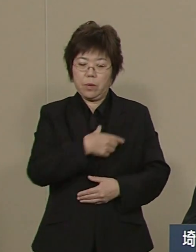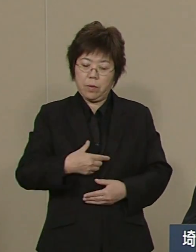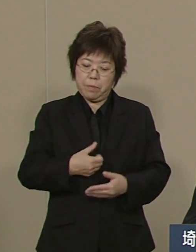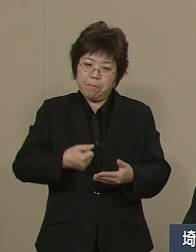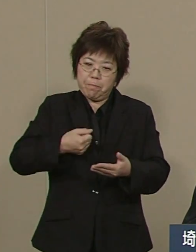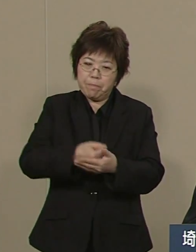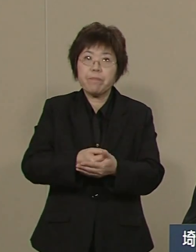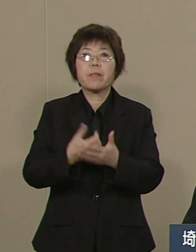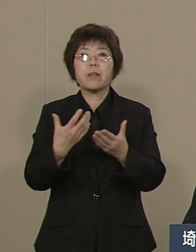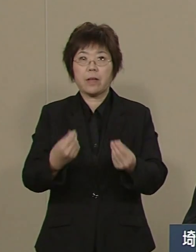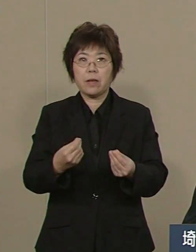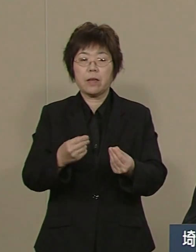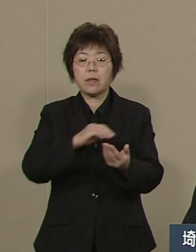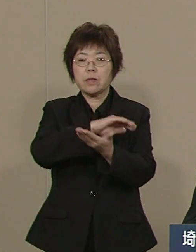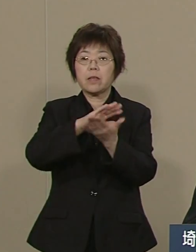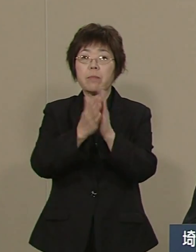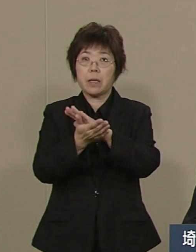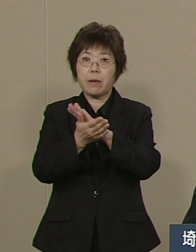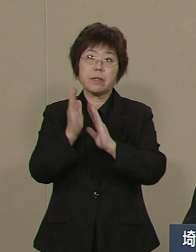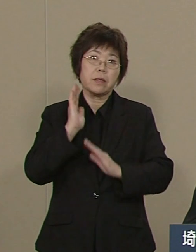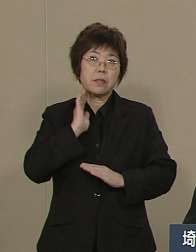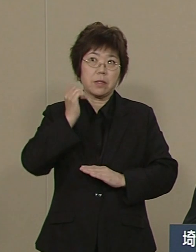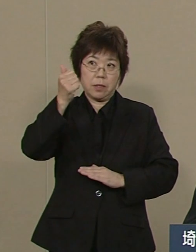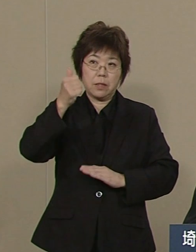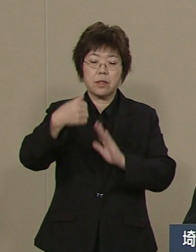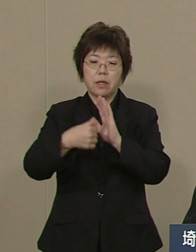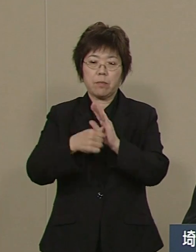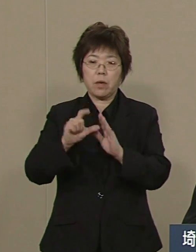埼玉県知事の上田きよしです